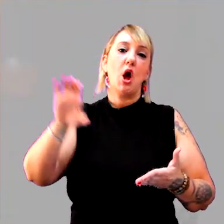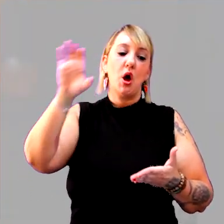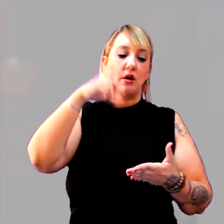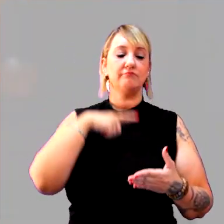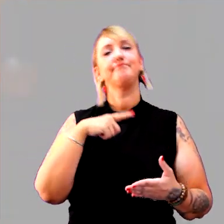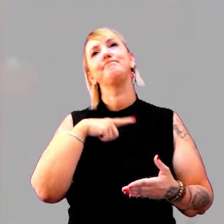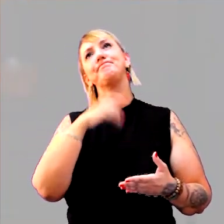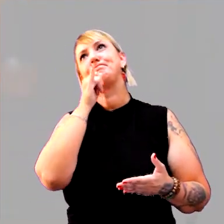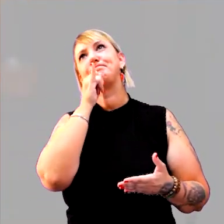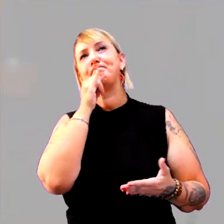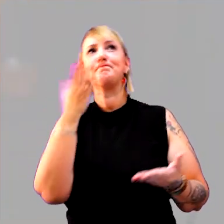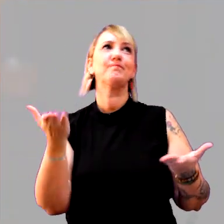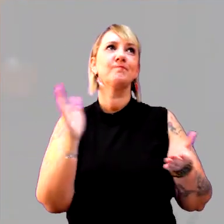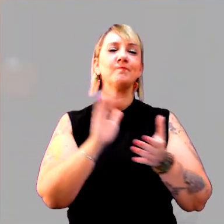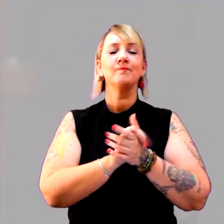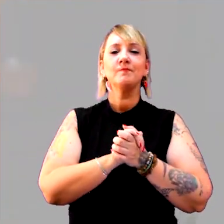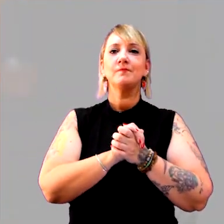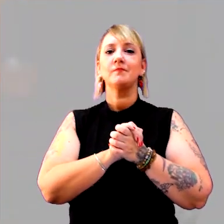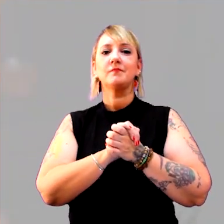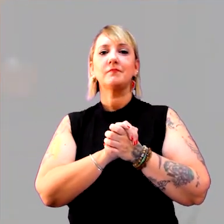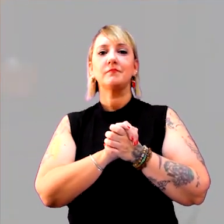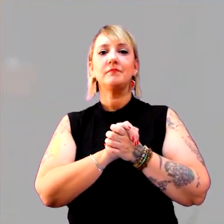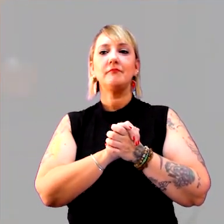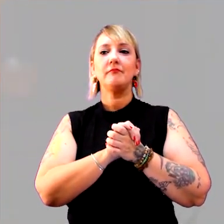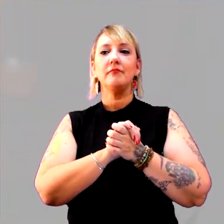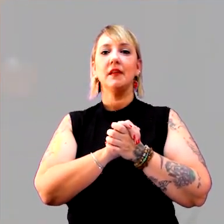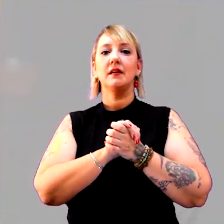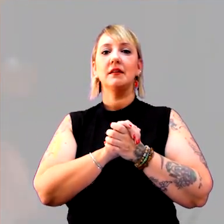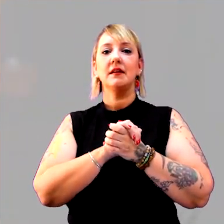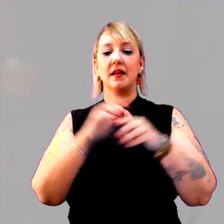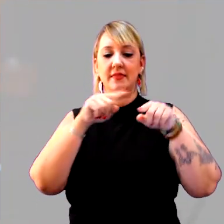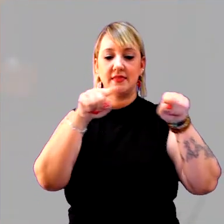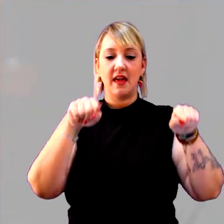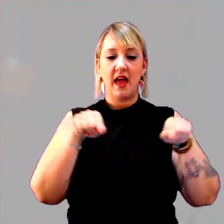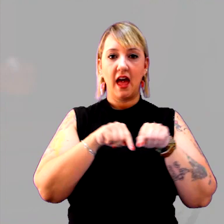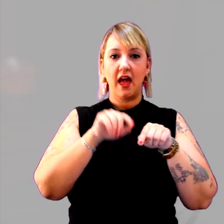Eu tinha as terras organizadas em feudos,